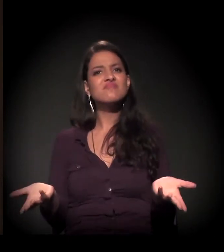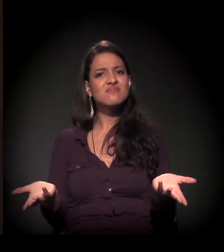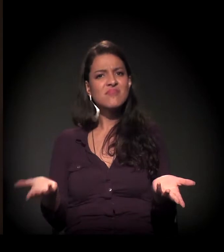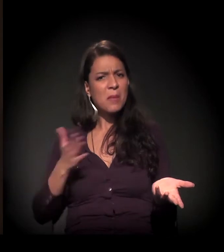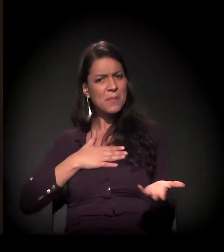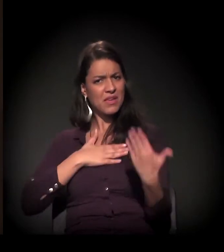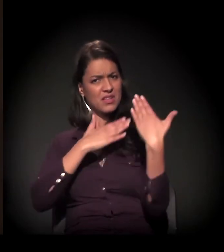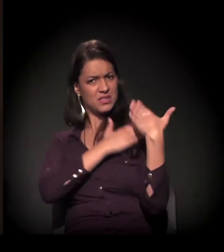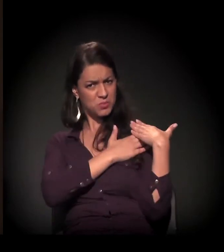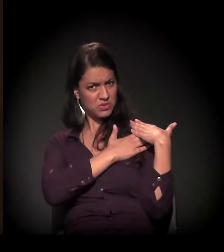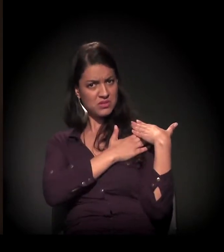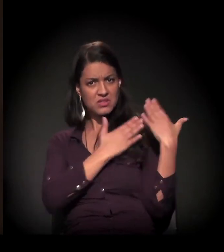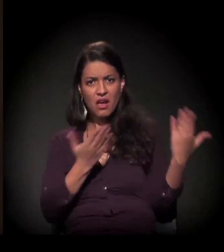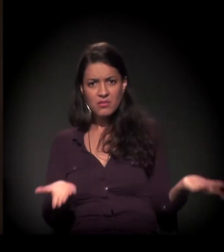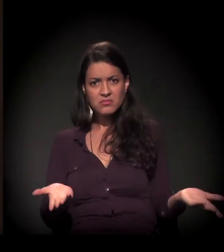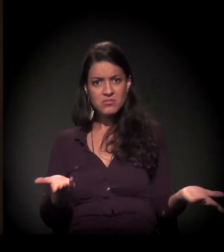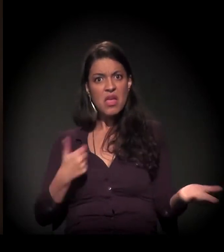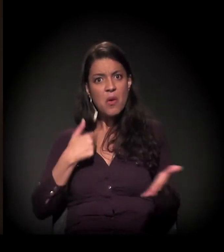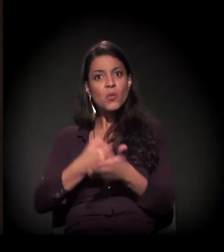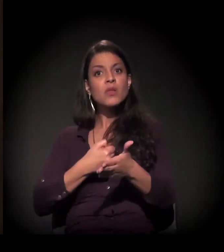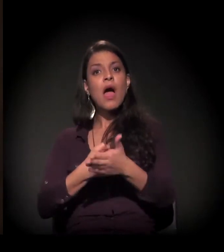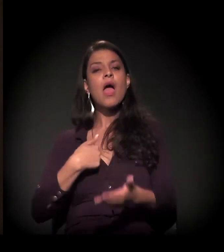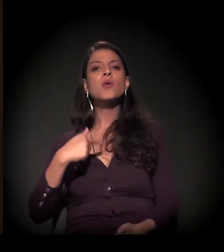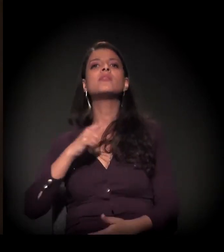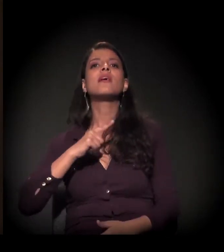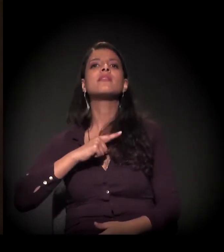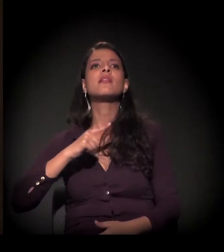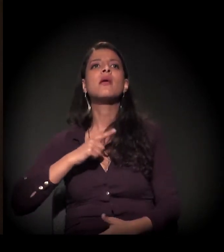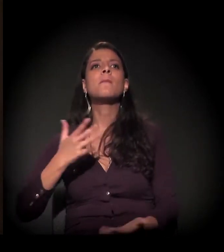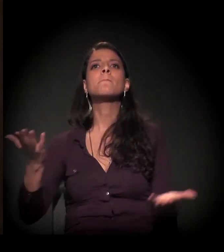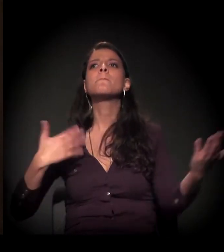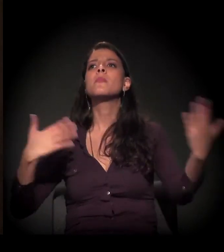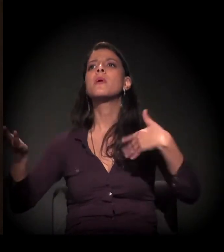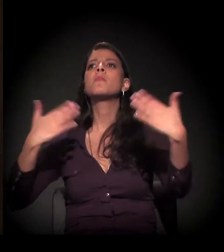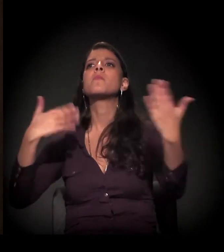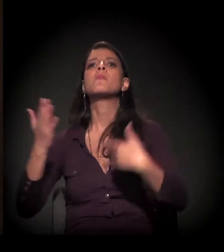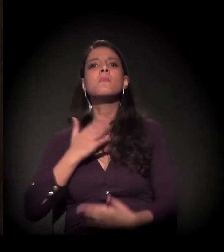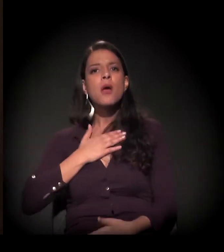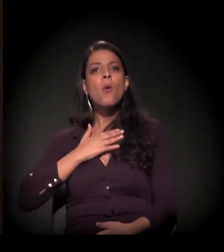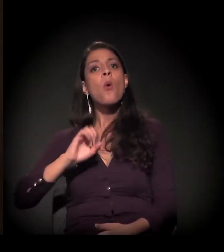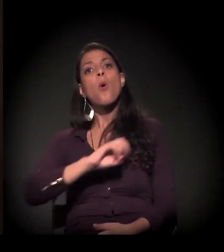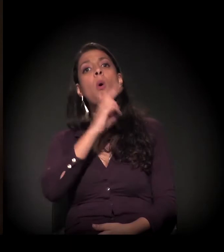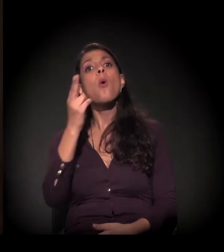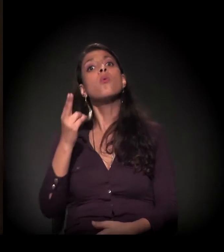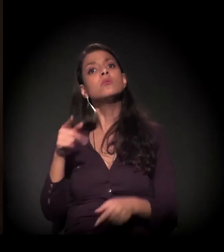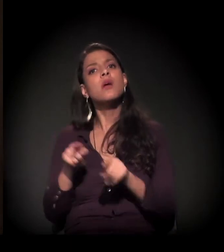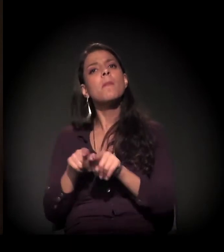É só de lutar para ter, ter, ter ou eu fazer a minha história?